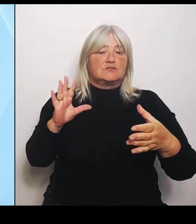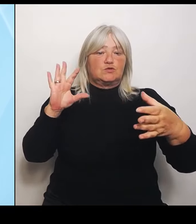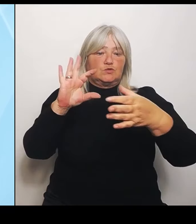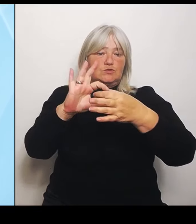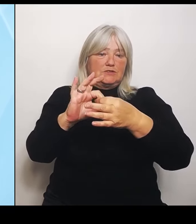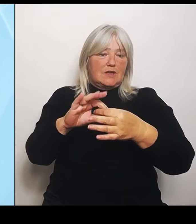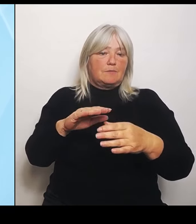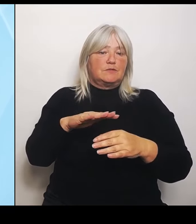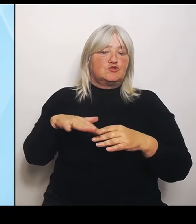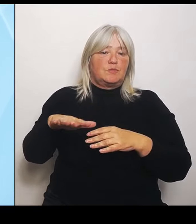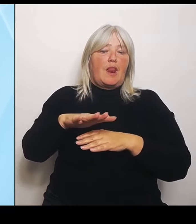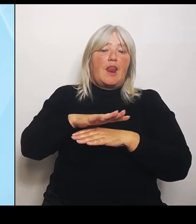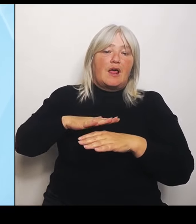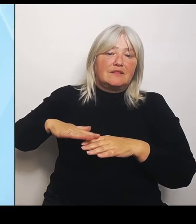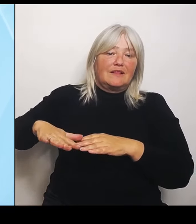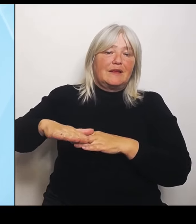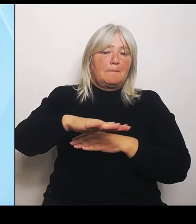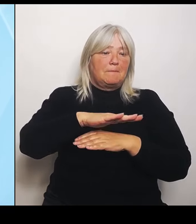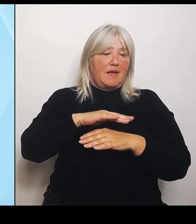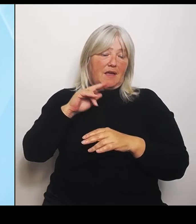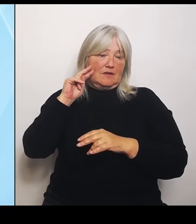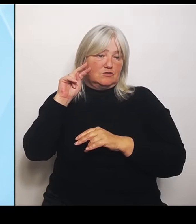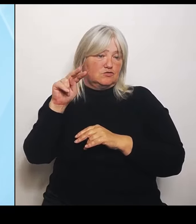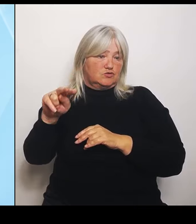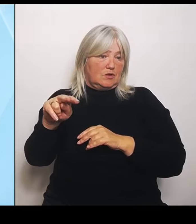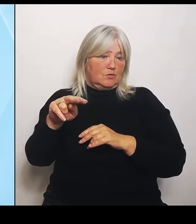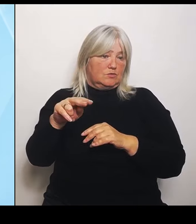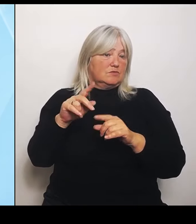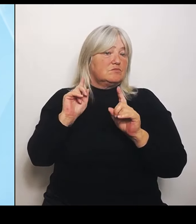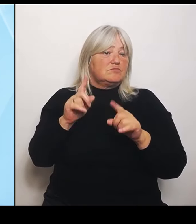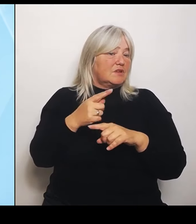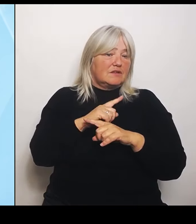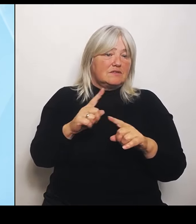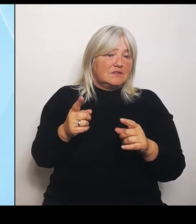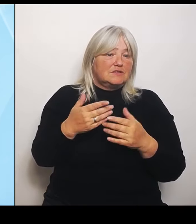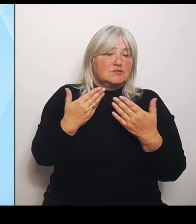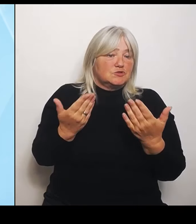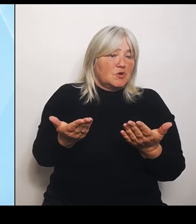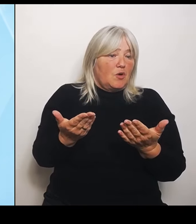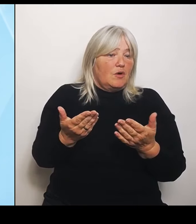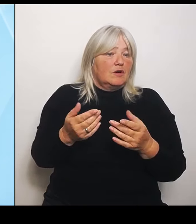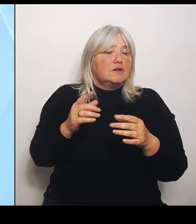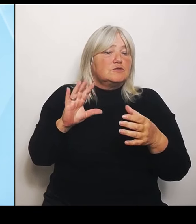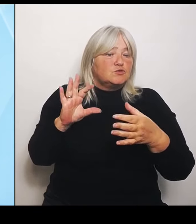gar nicht so entscheidend. Das Zusammenspiel ist meistens in dem um das Klinikum herum. Deswegen sind die auch einzubeziehen